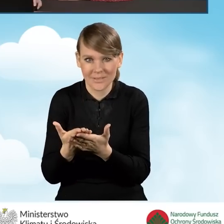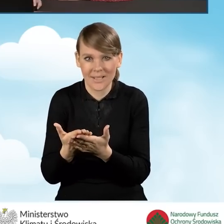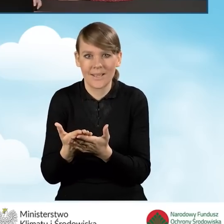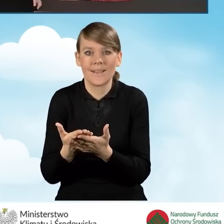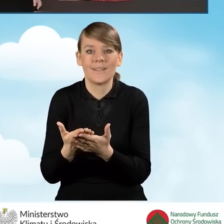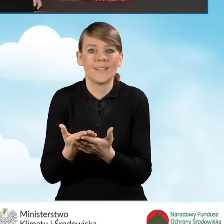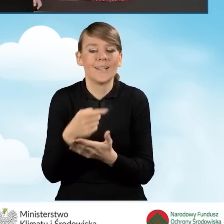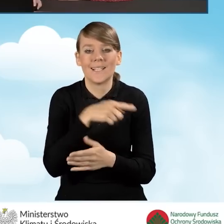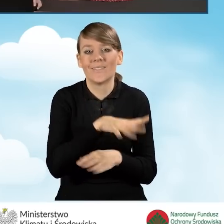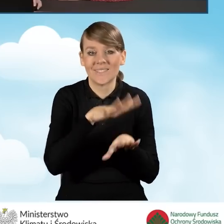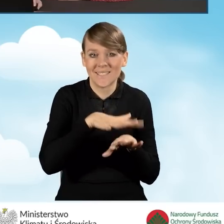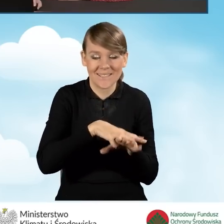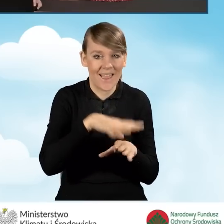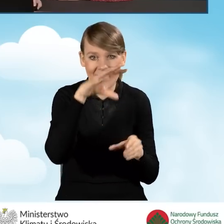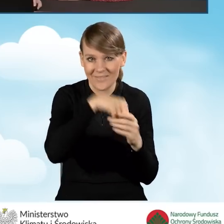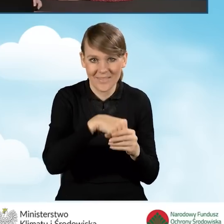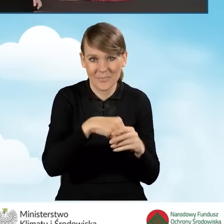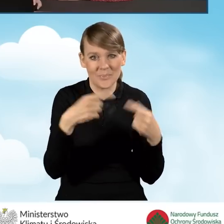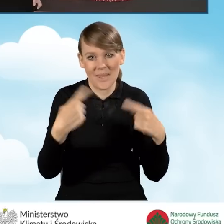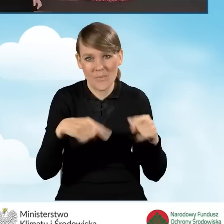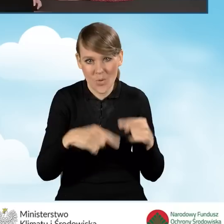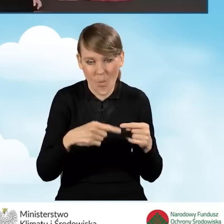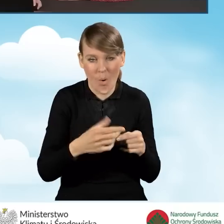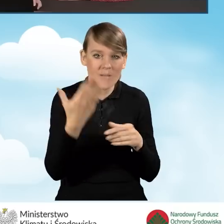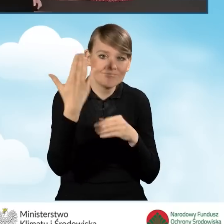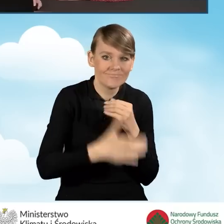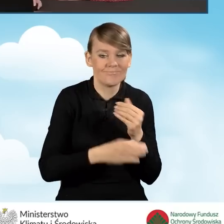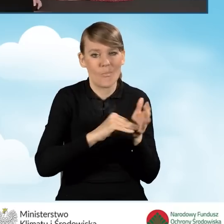z punktu widzenia systemu nie zakończono procesu podpisywania tego wniosku.